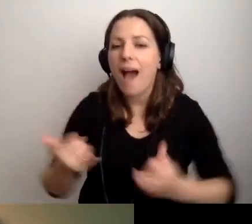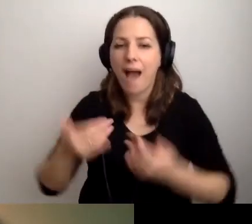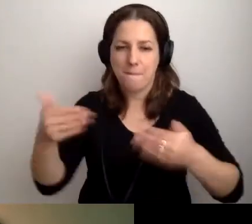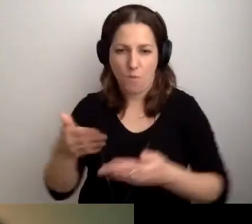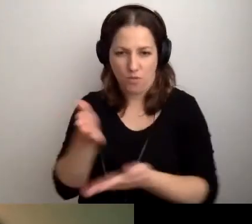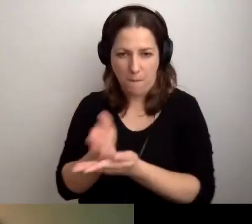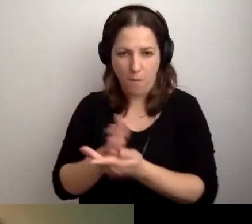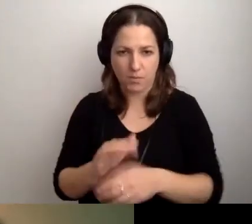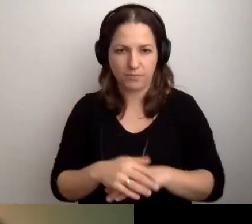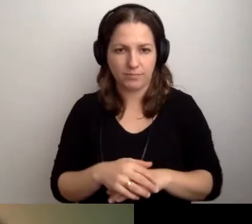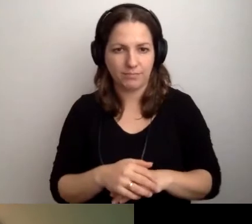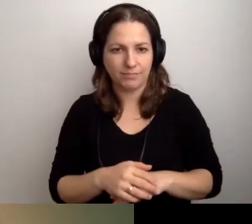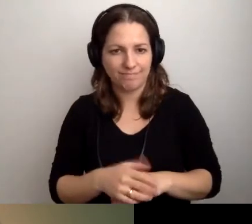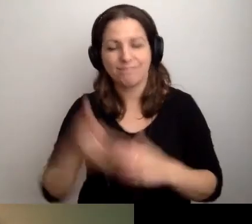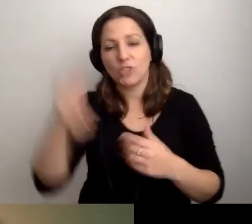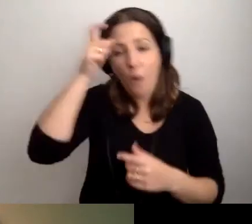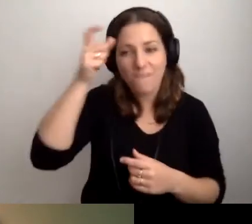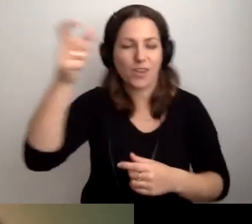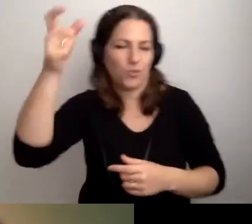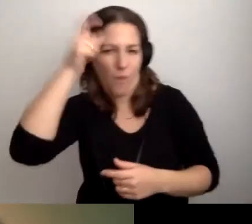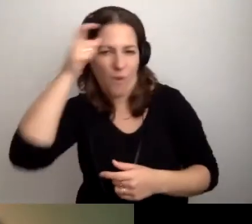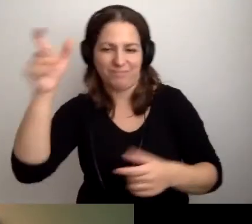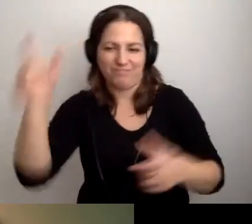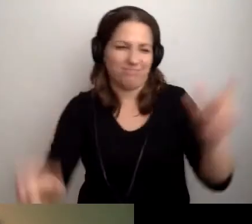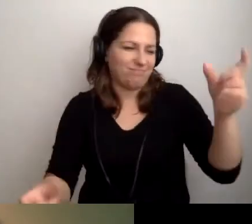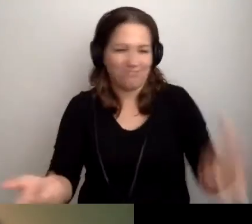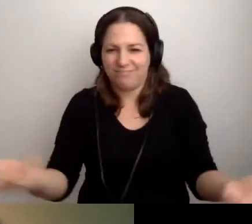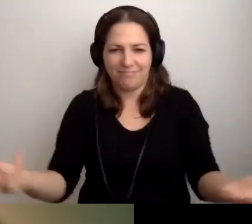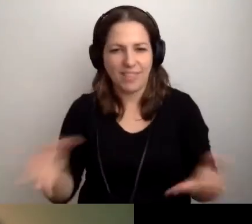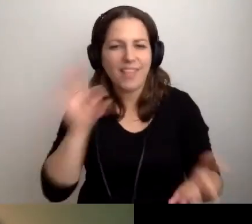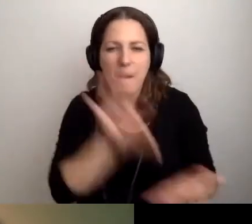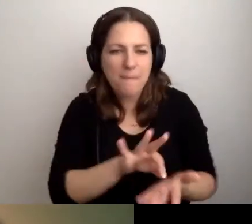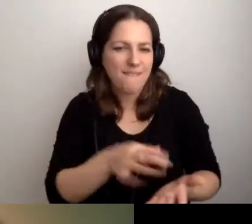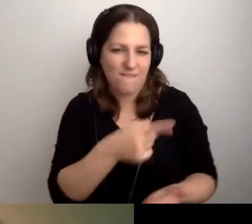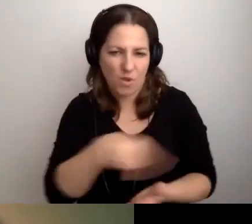MAŁGORZATA: Człowiek i człowiek. ROBERT: Tak. Na pewno będzie wiedziała.